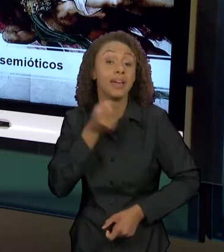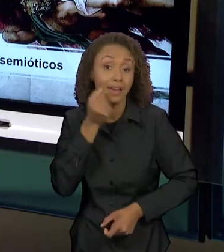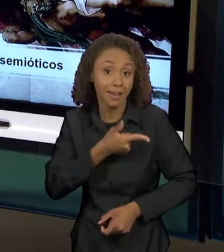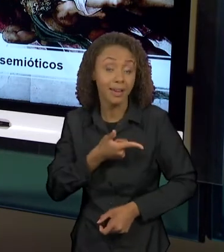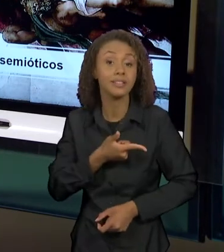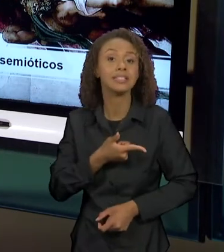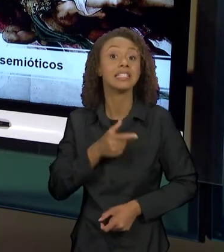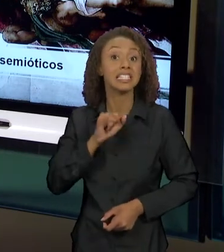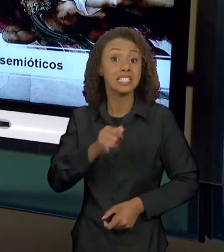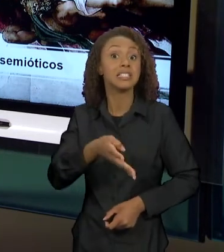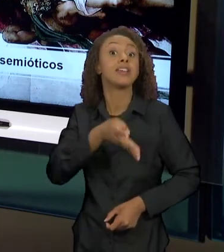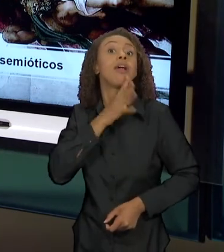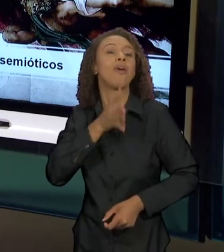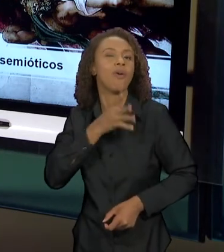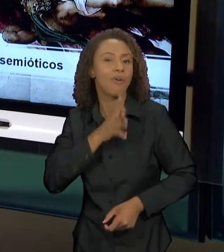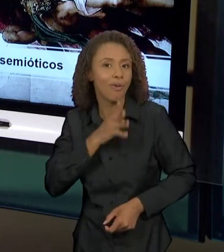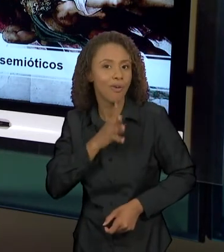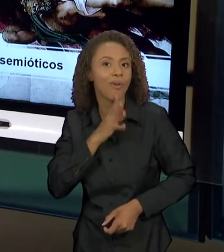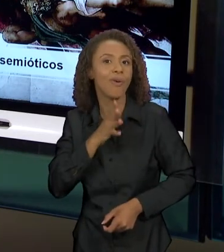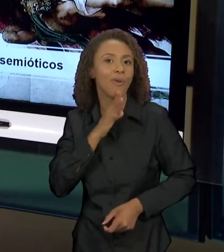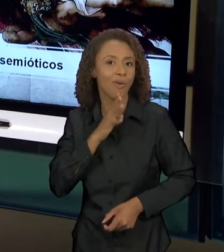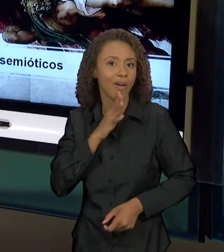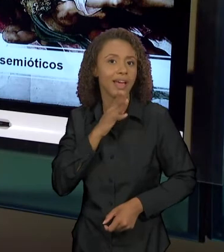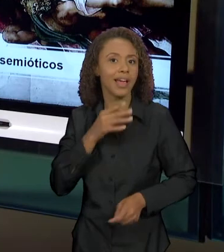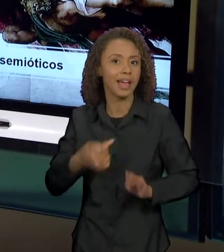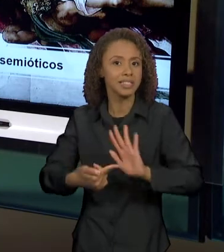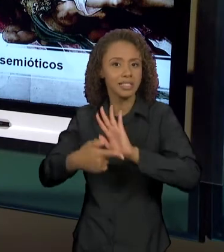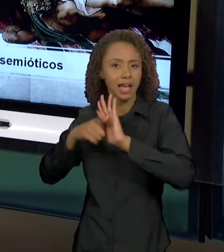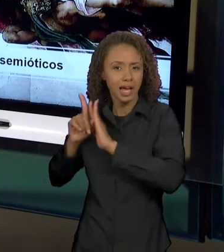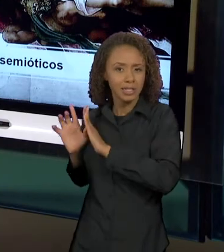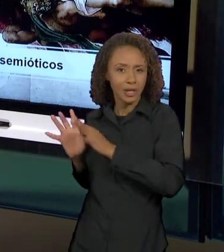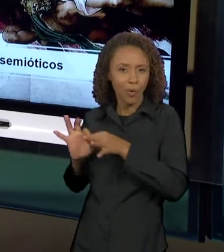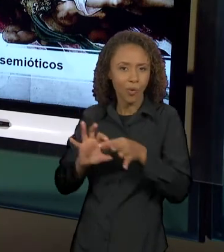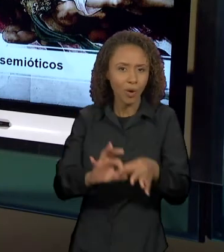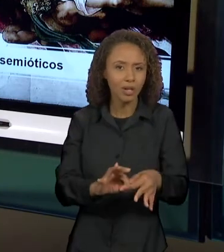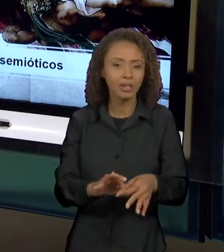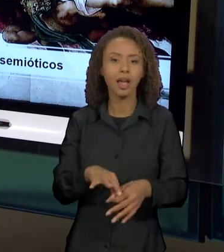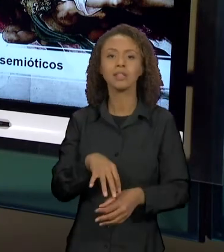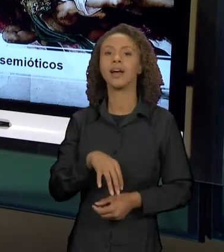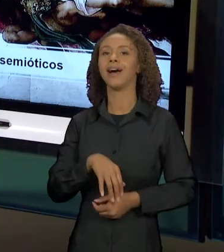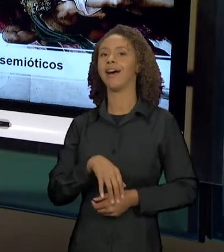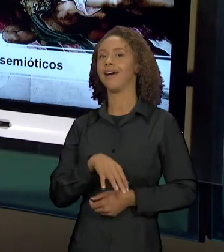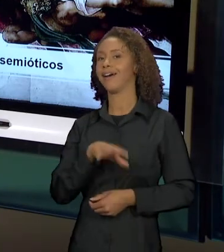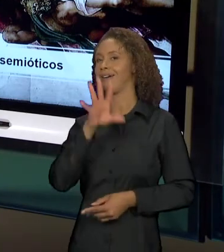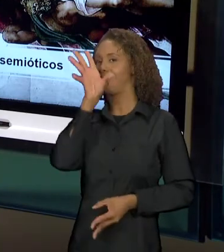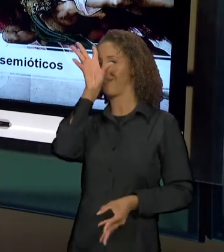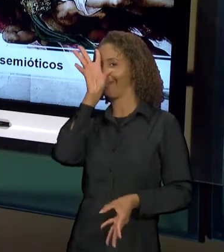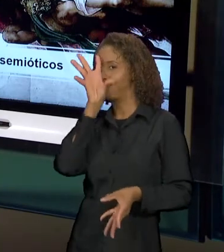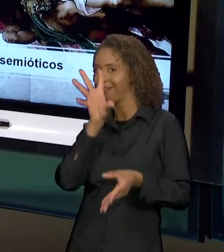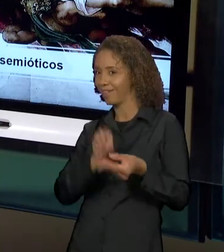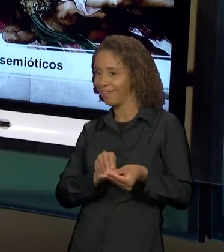OS SENTIDOS JÁ PRODUZIDOS ANTERIORMENTE E PERCEBEM, COMO QUE ELES VÃO SENDO RETOMADOS E